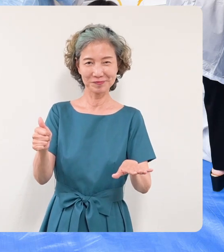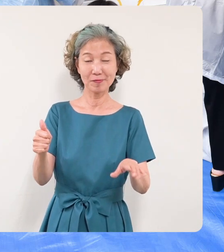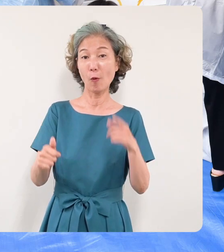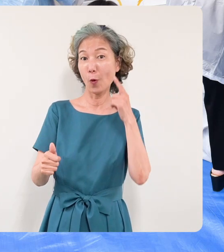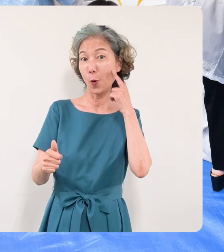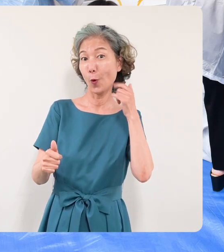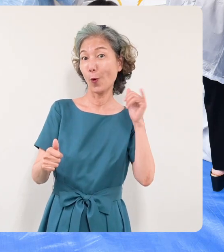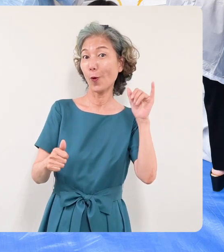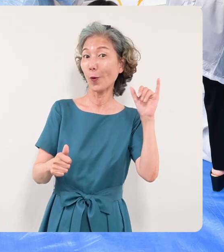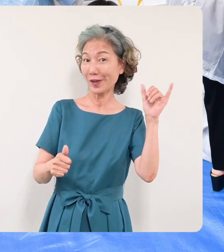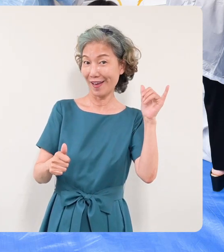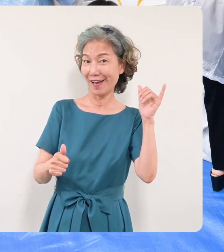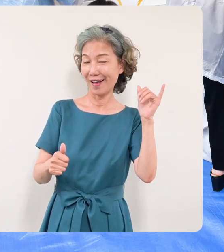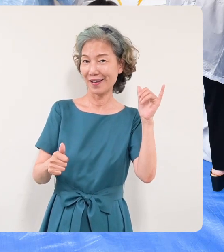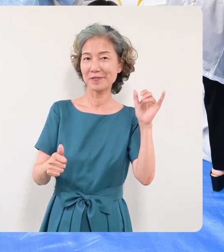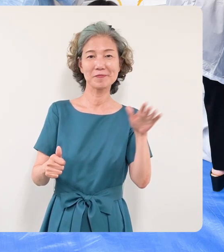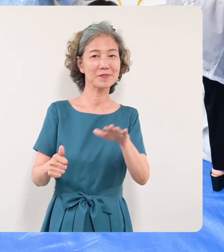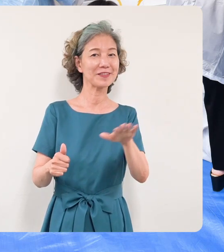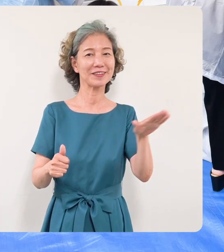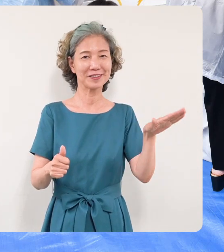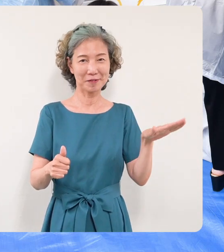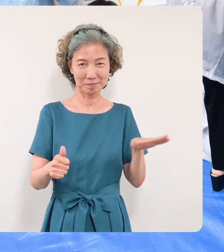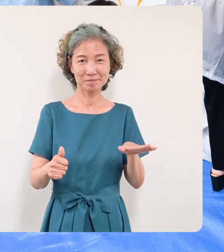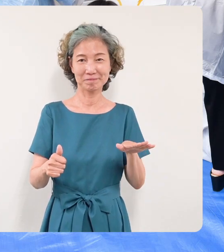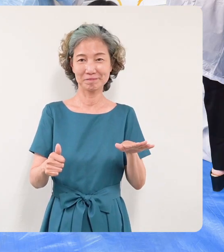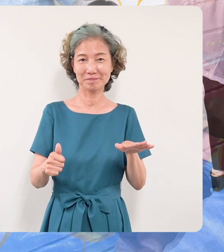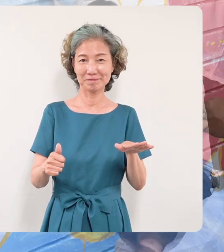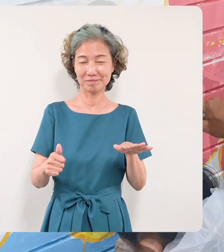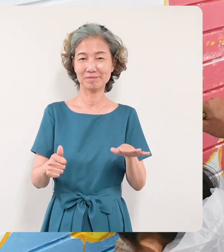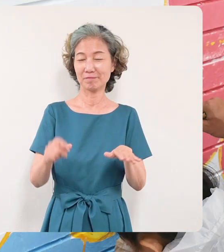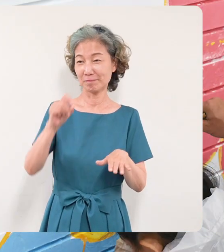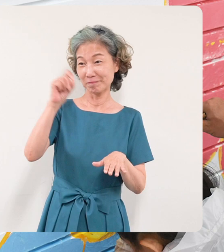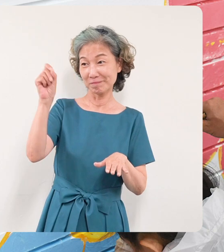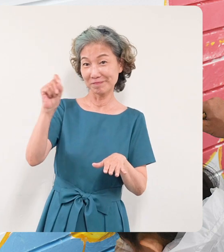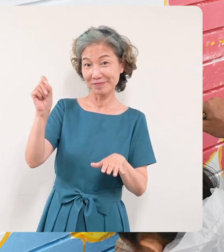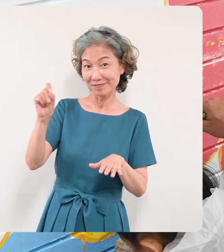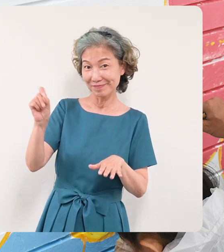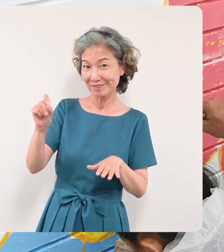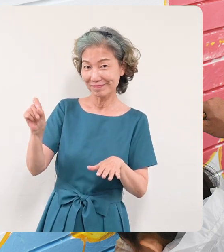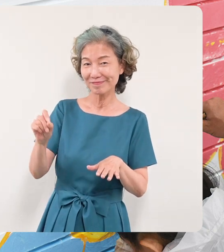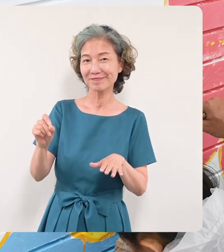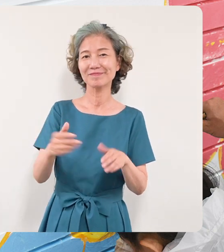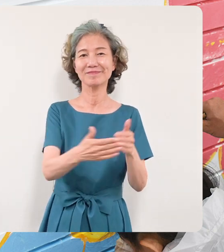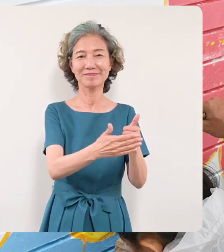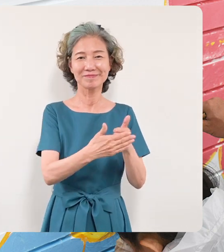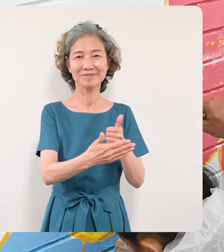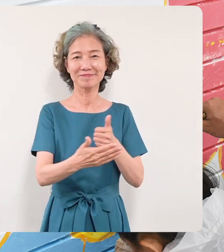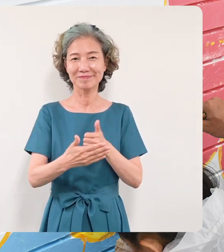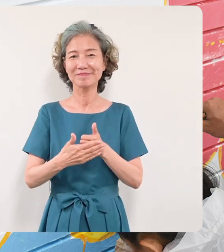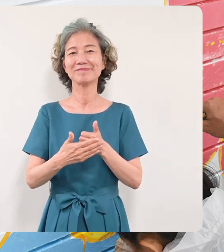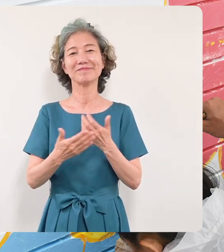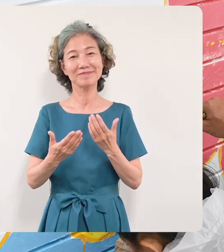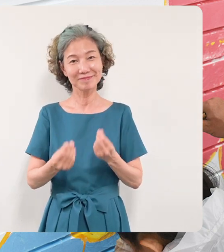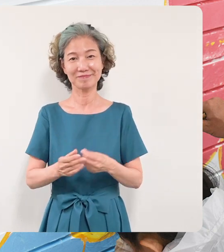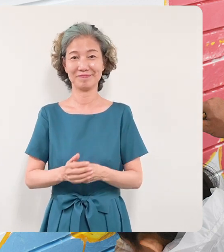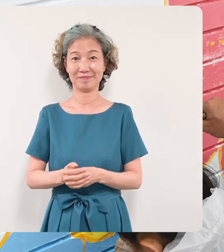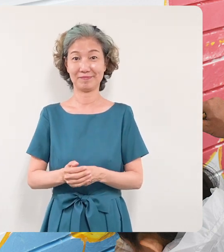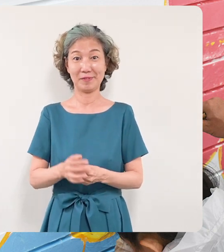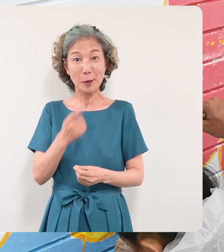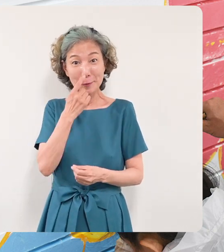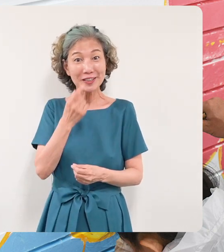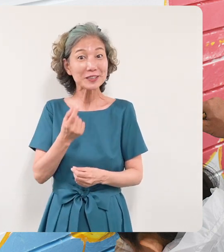さんたちもこの壁画に筆を入れて いただきました恐縮ですが私も